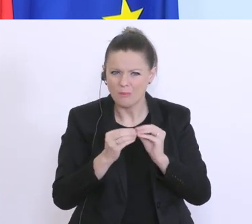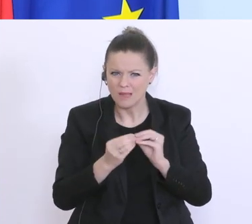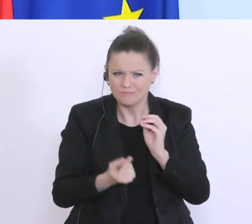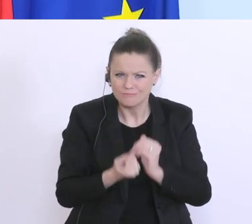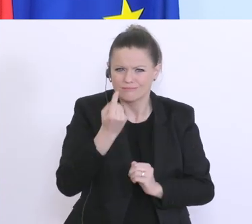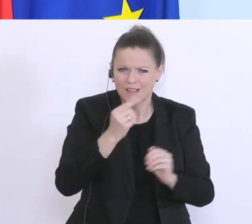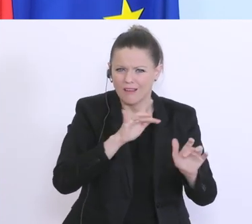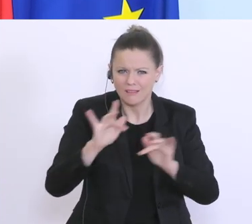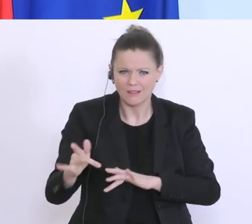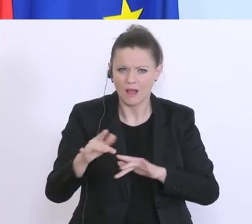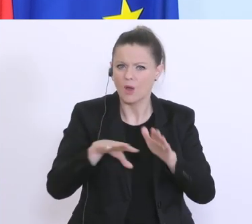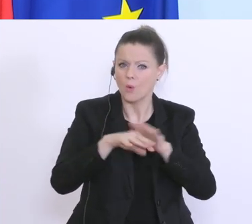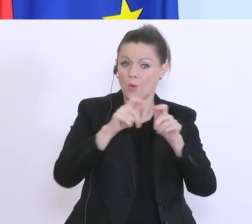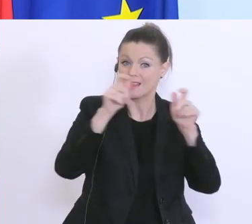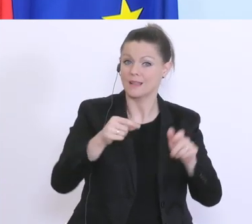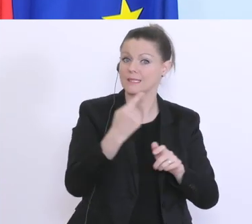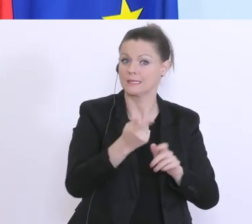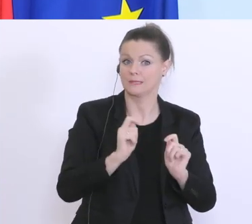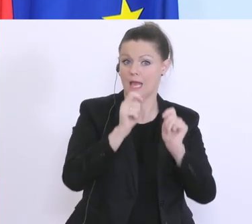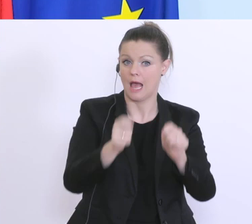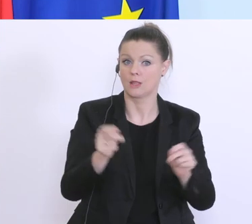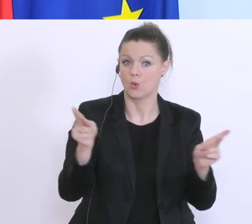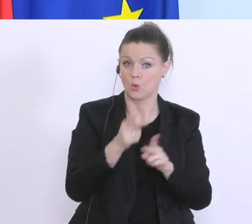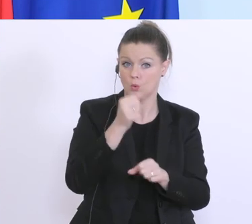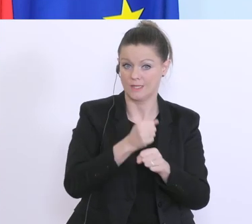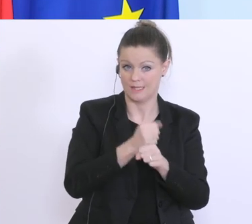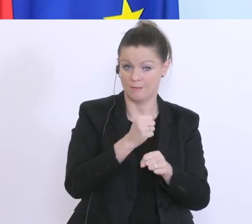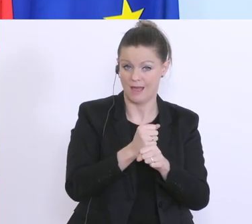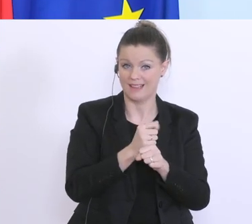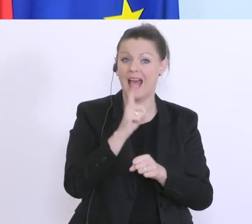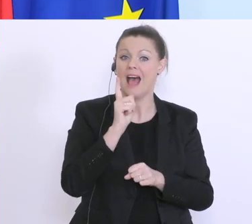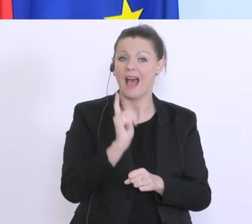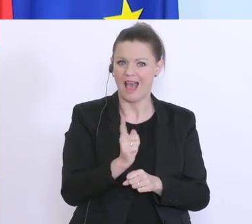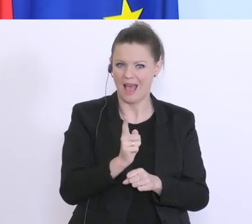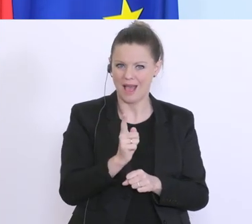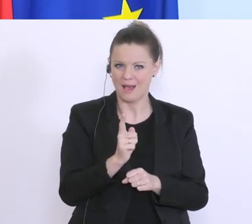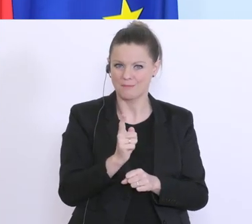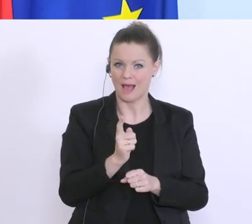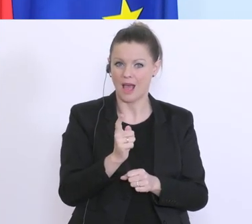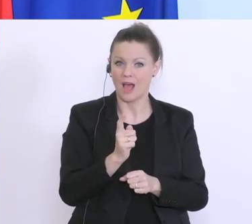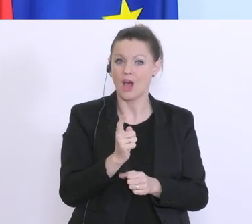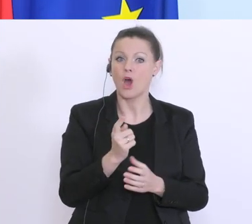Unternehmen die Kurzarbeit beantragt haben, aber die Kurzarbeitssumme noch nicht vom AMS überwiesen